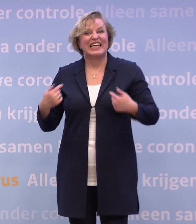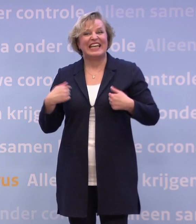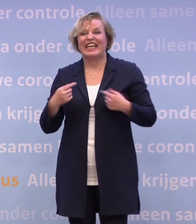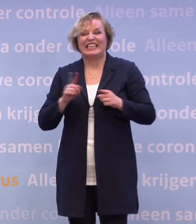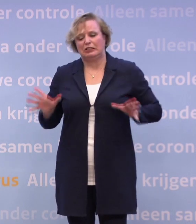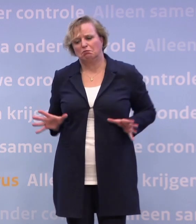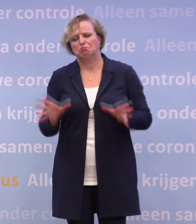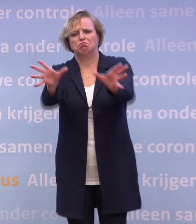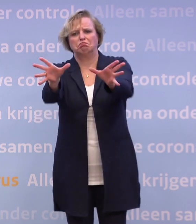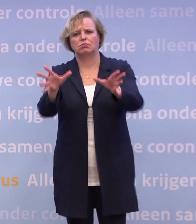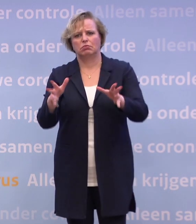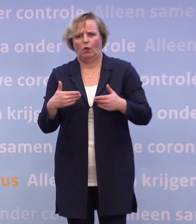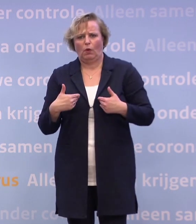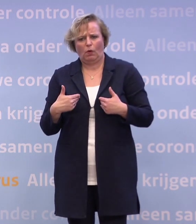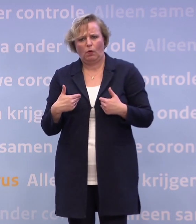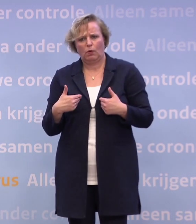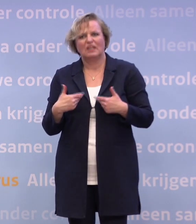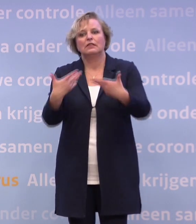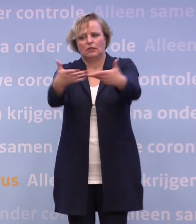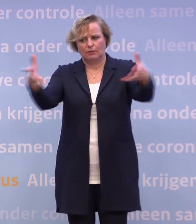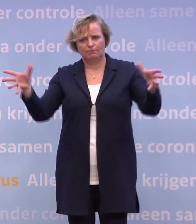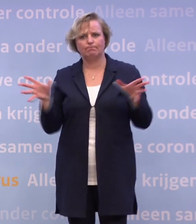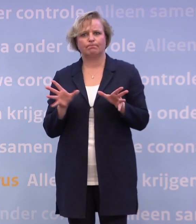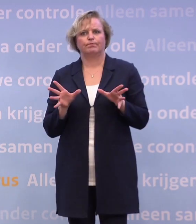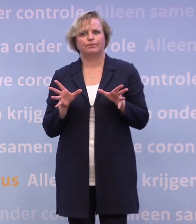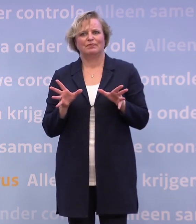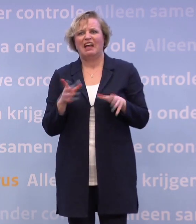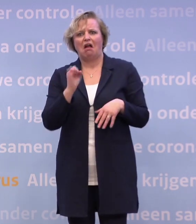Het is niet dat ik collectief de samenleving iets verwijt... ...of met een gebalde vuist naar Nederland sta.